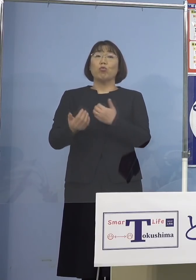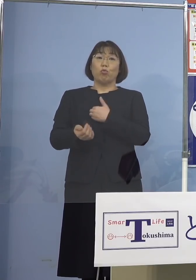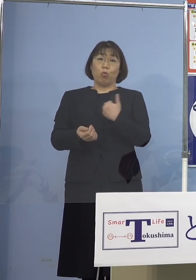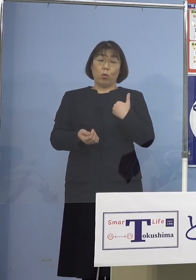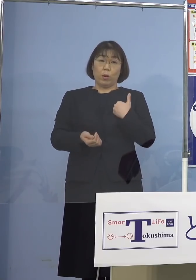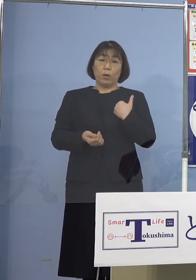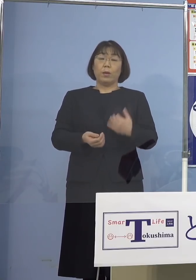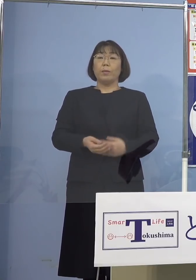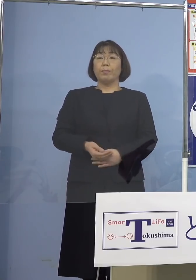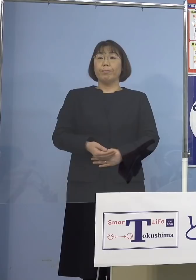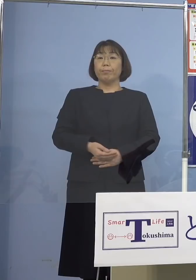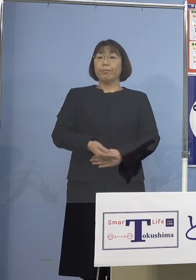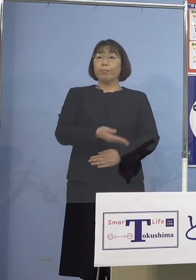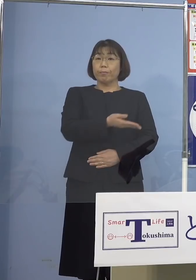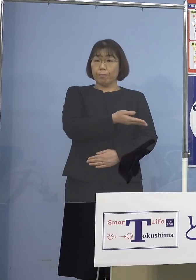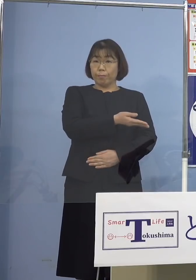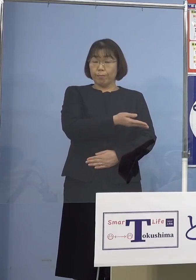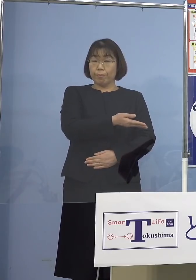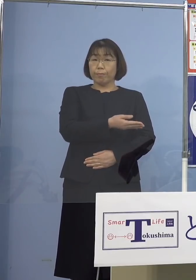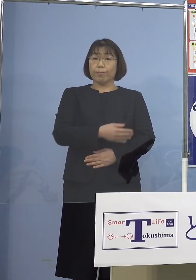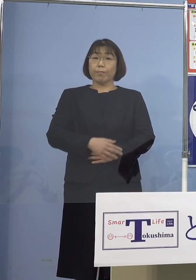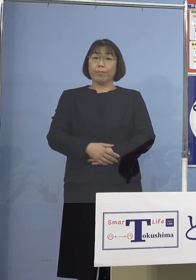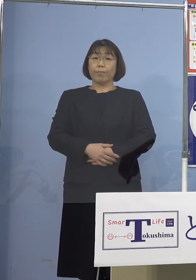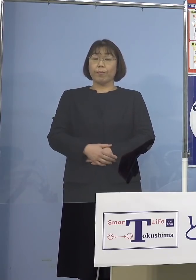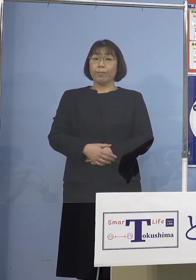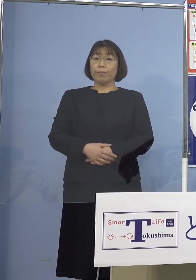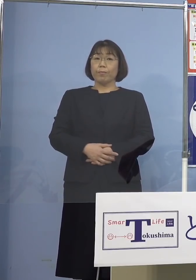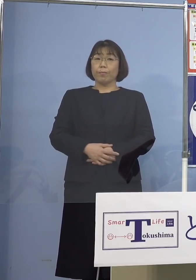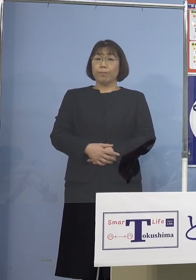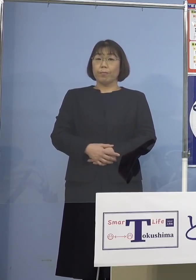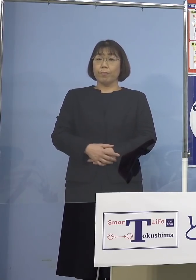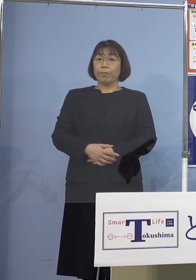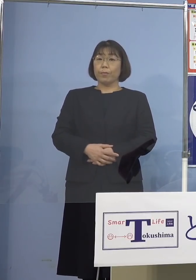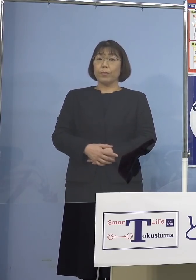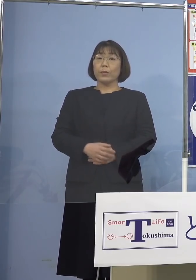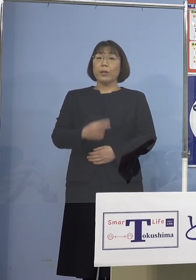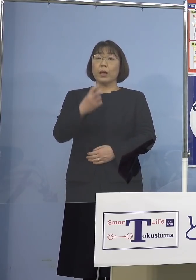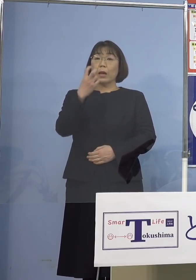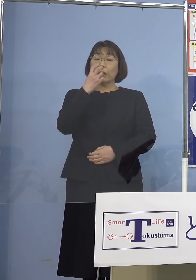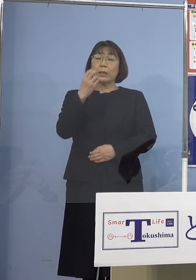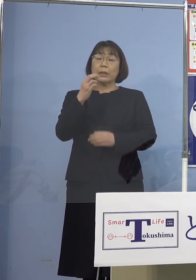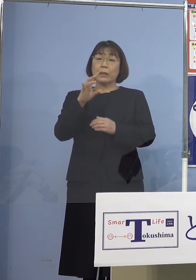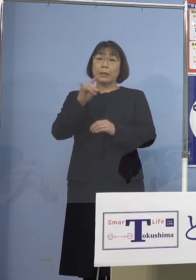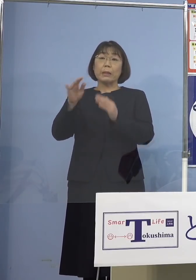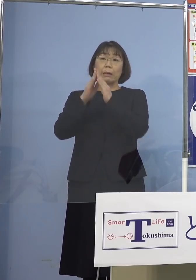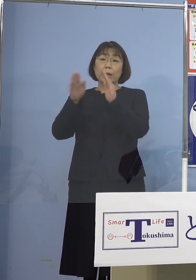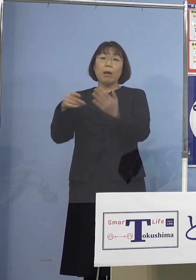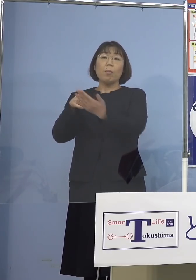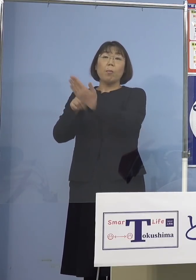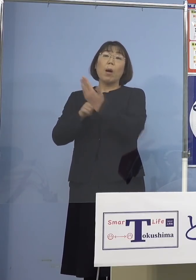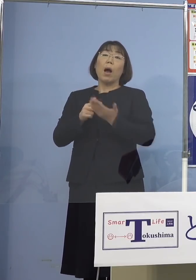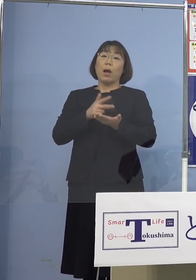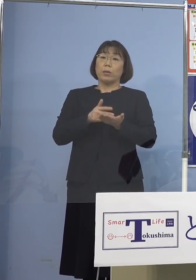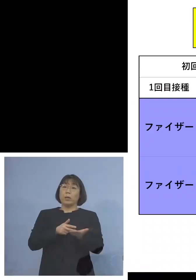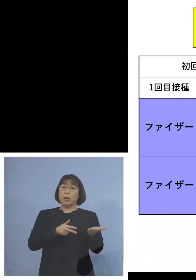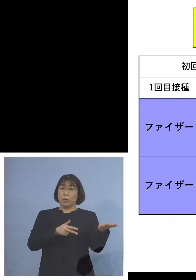ということで、こちらを ご覧いただきたいと思います その審議会で出された資料 ということなんですね